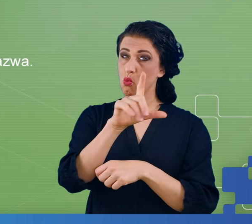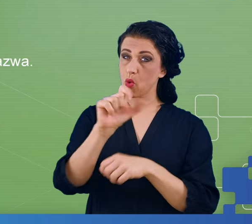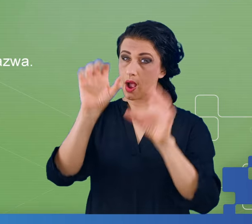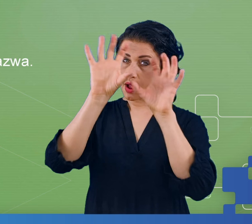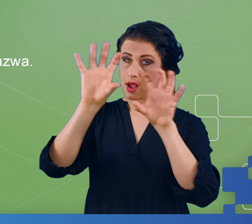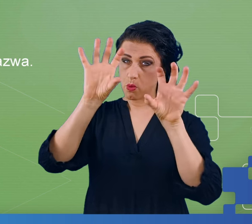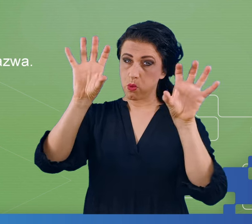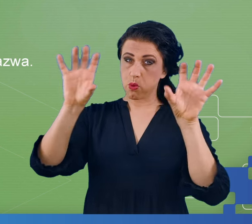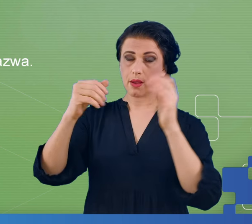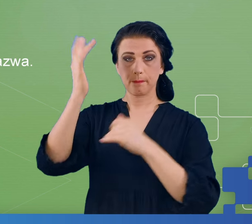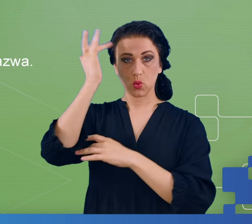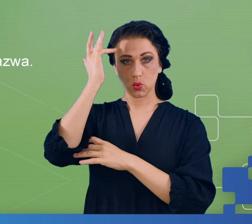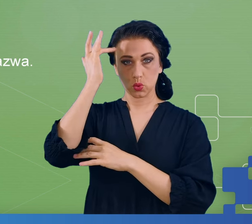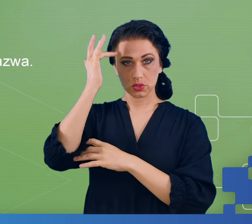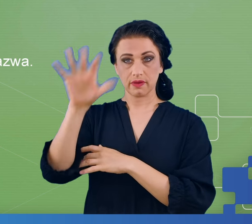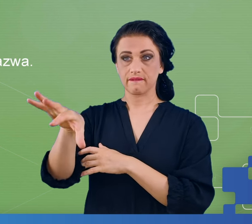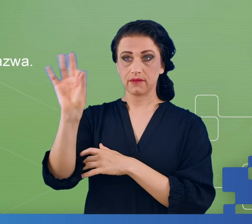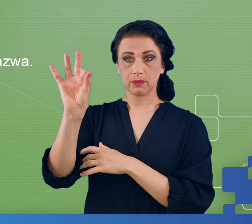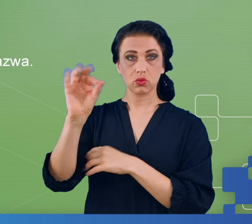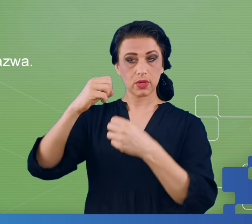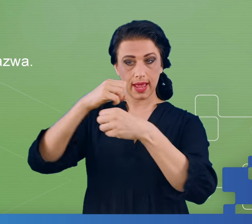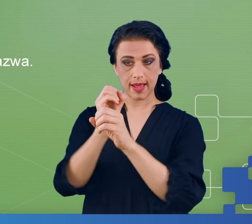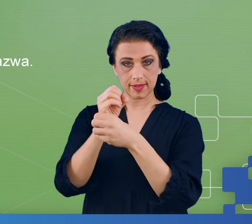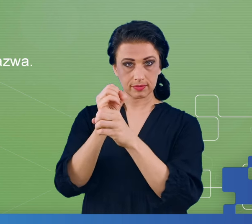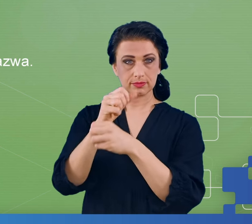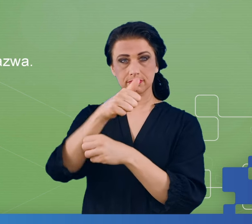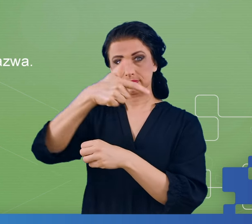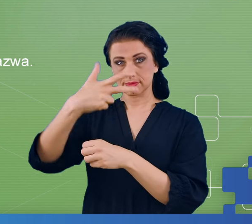kilka eksperymentów znanych z psychologii eksperymentalnej do